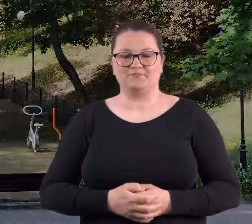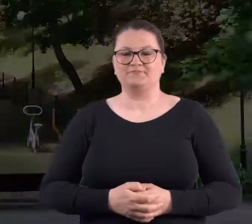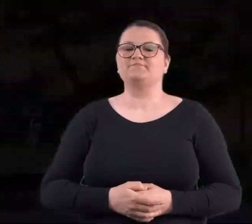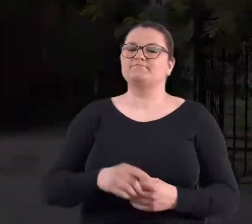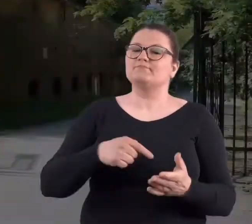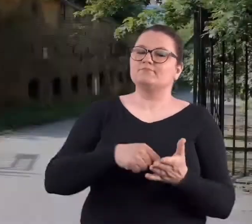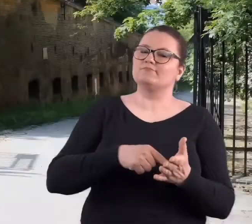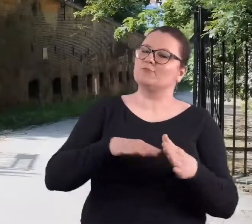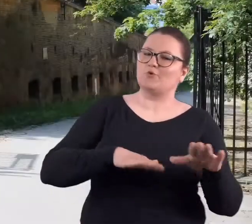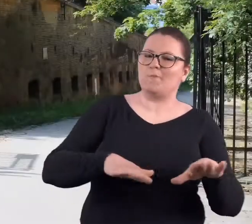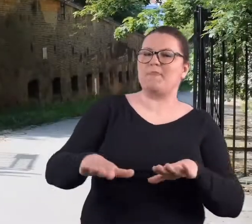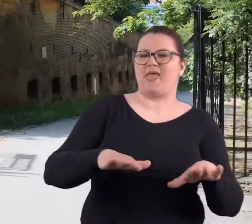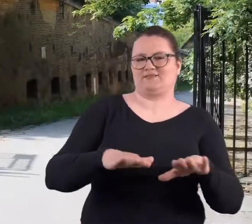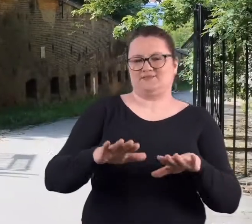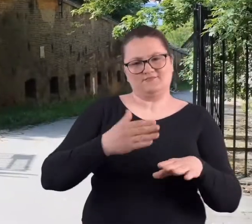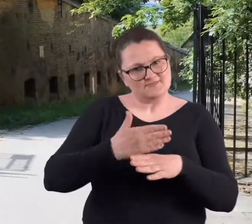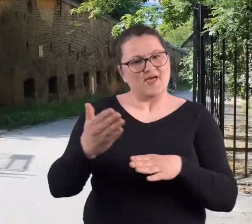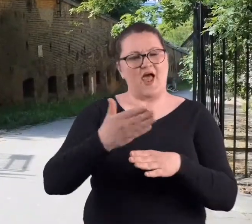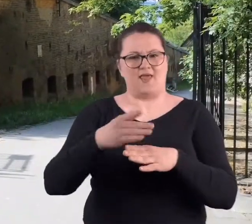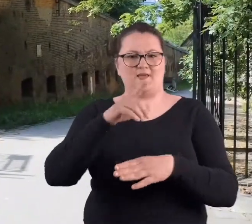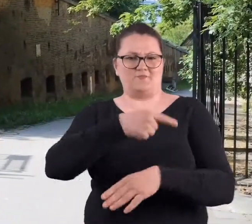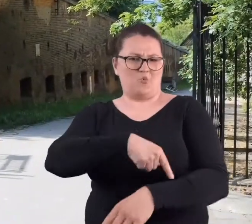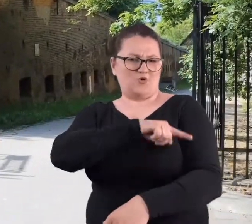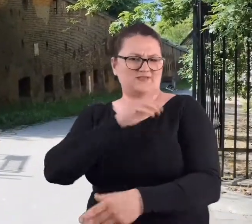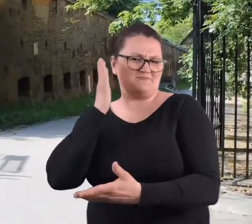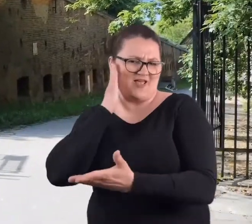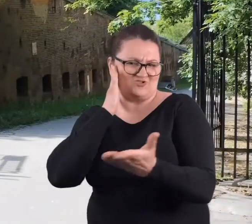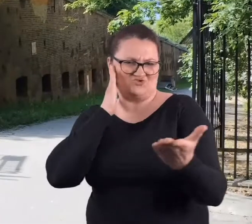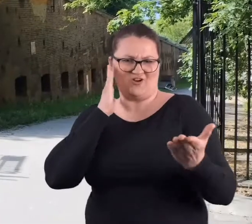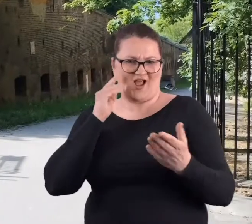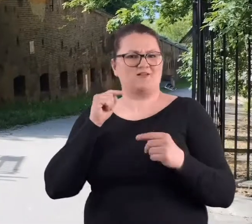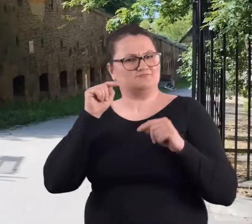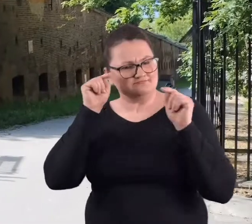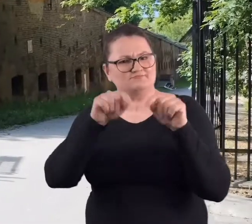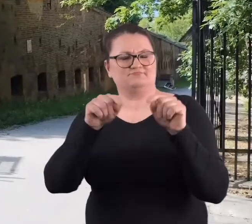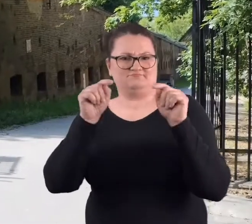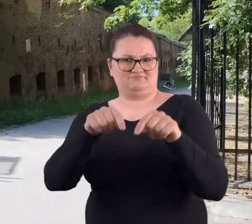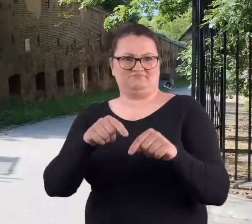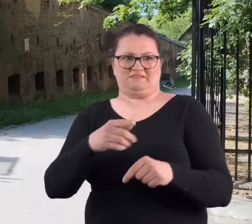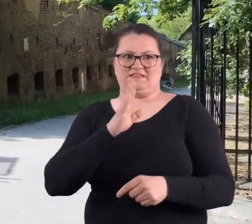To miejsce nadal służy poznaniakom. No i właściwie nie ma chyba poznaniaka,